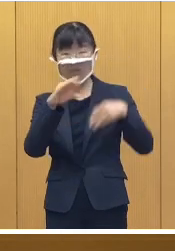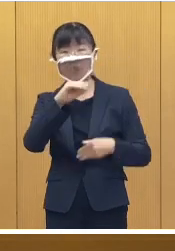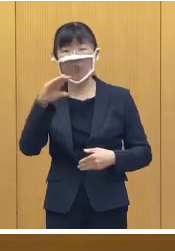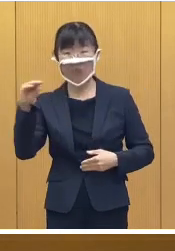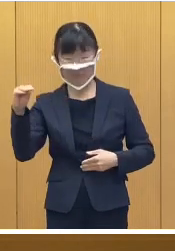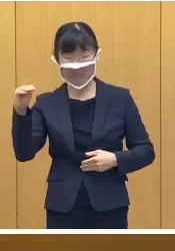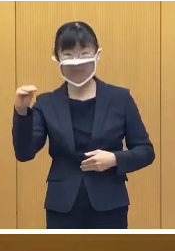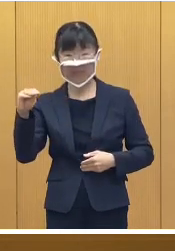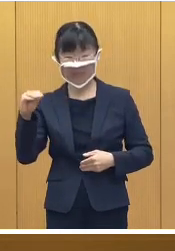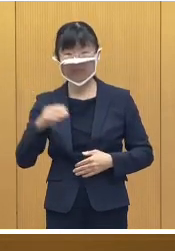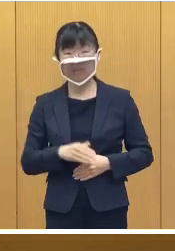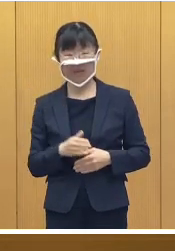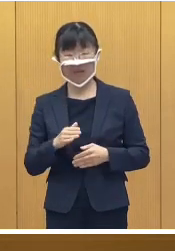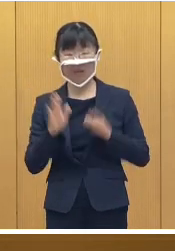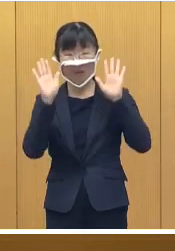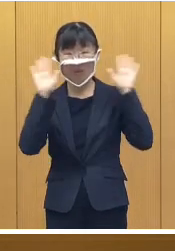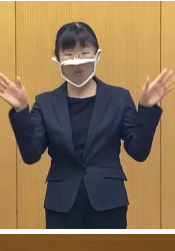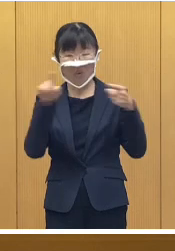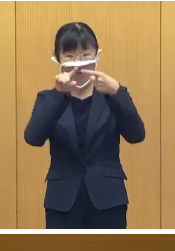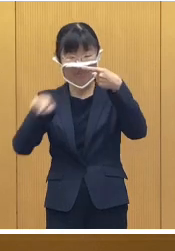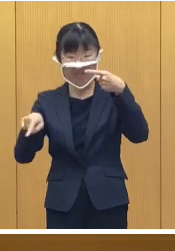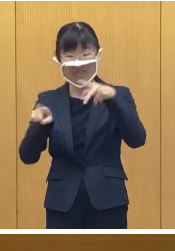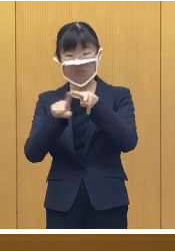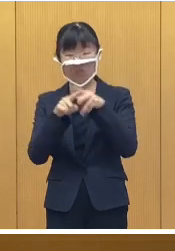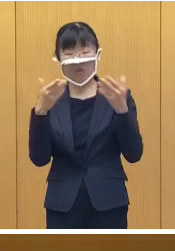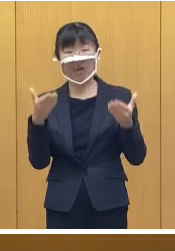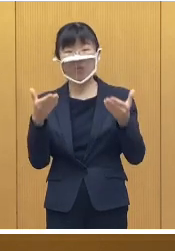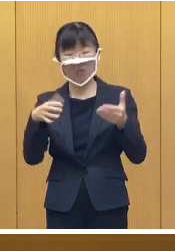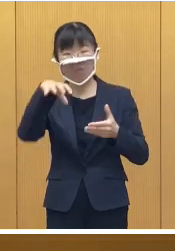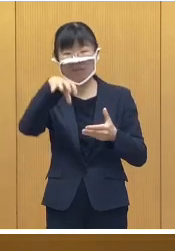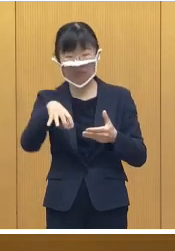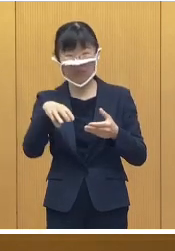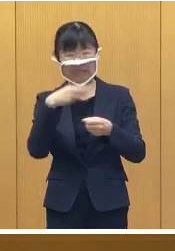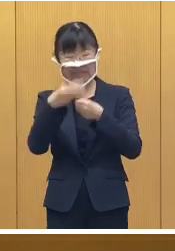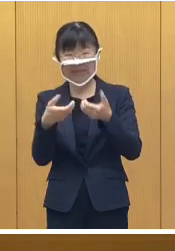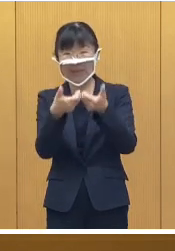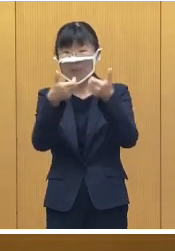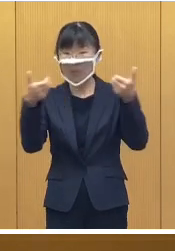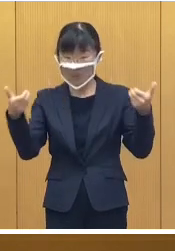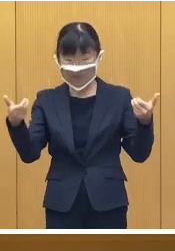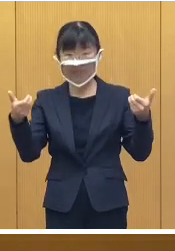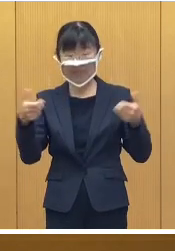豊成小学校で3年振りになりますが